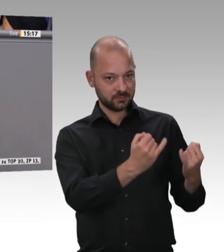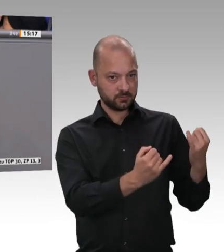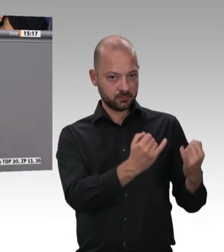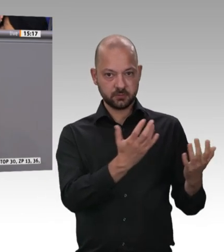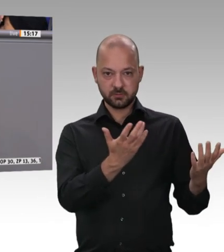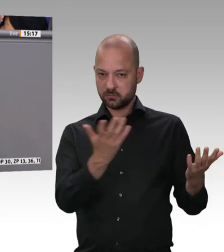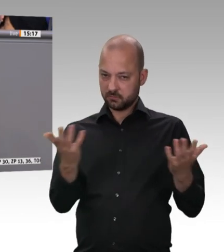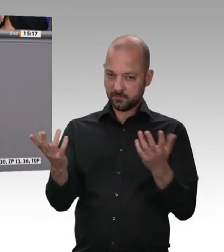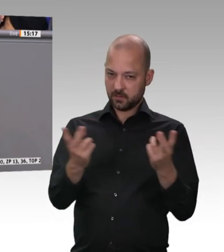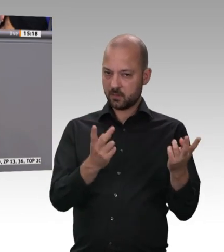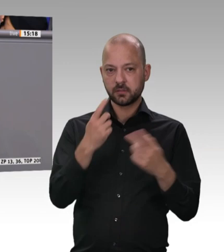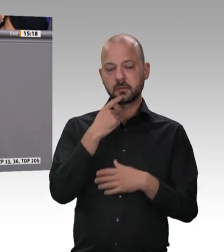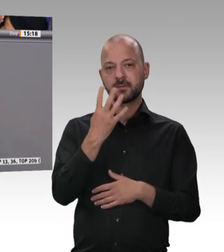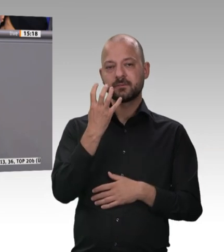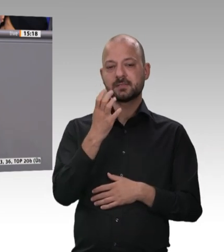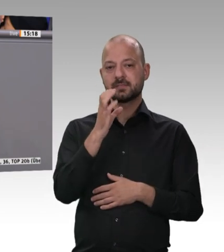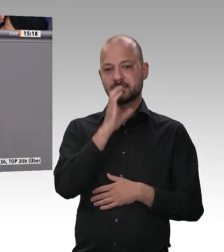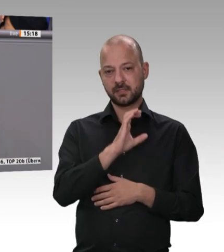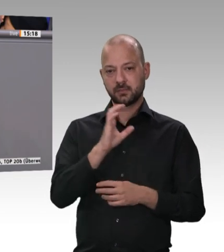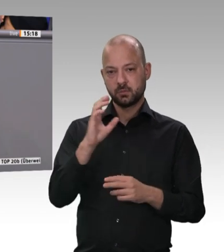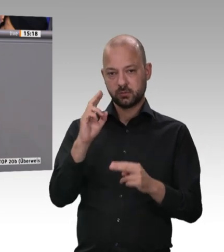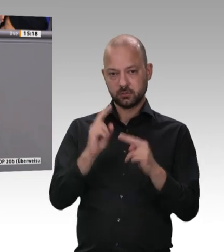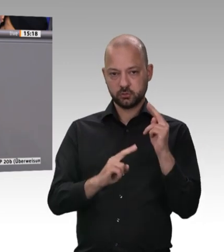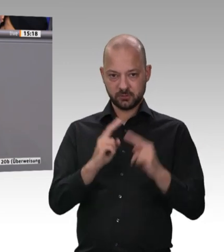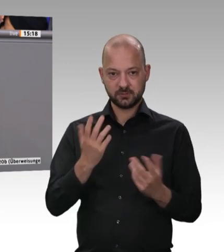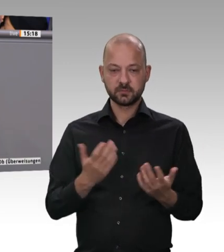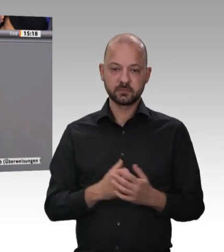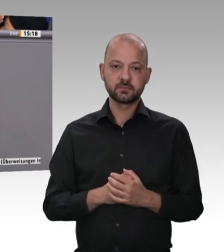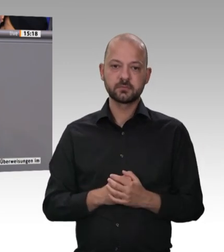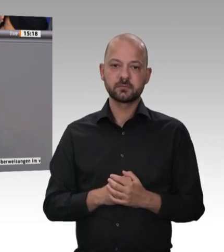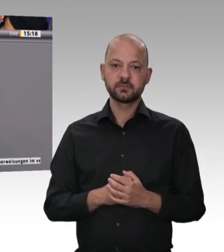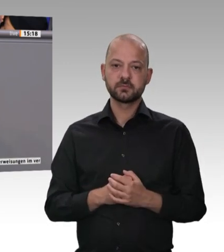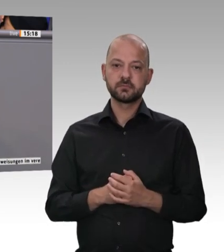die Welt. Deswegen finde ich es gut, dass unsere